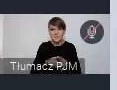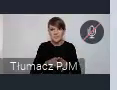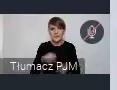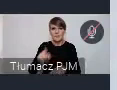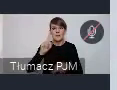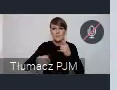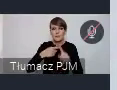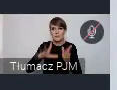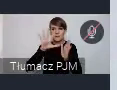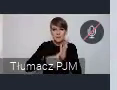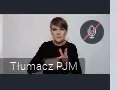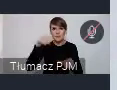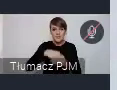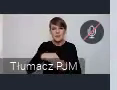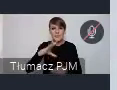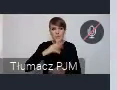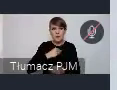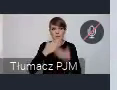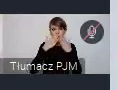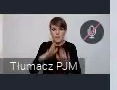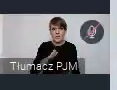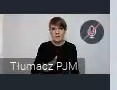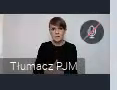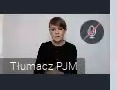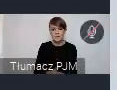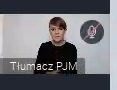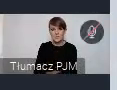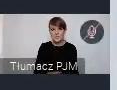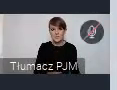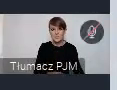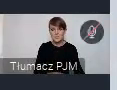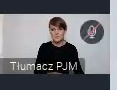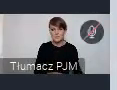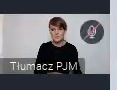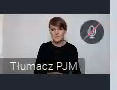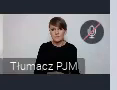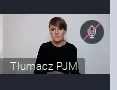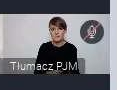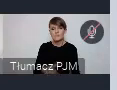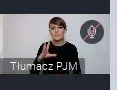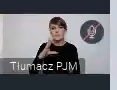pokazać konkretne rozwiązania.